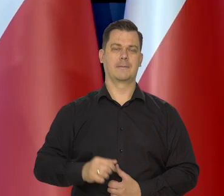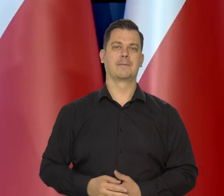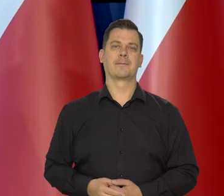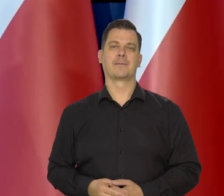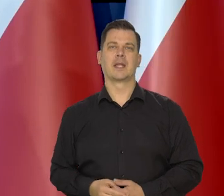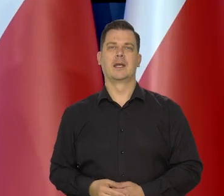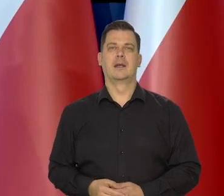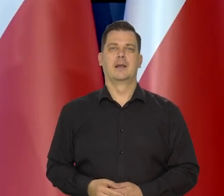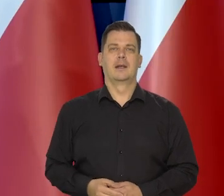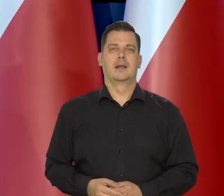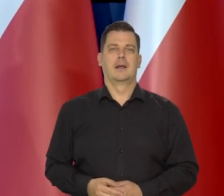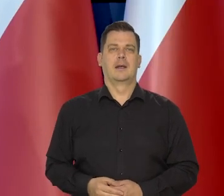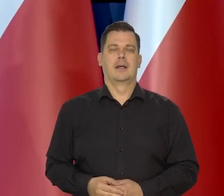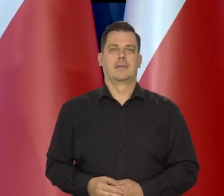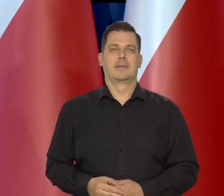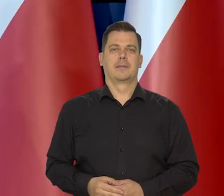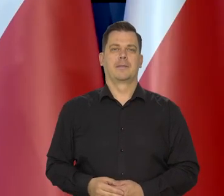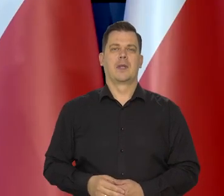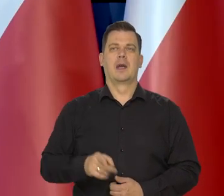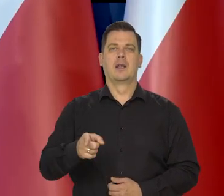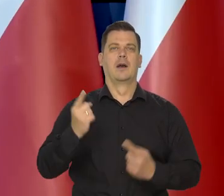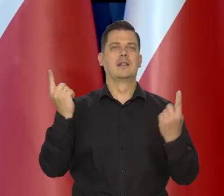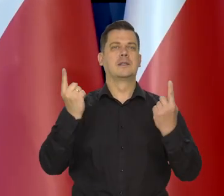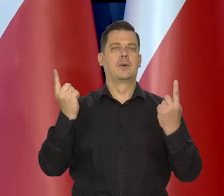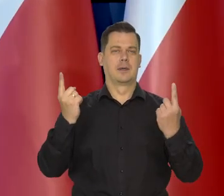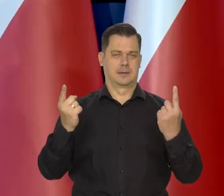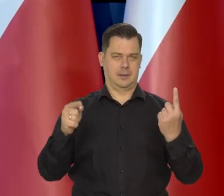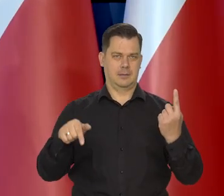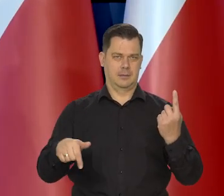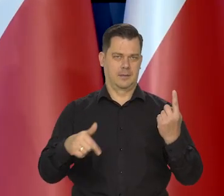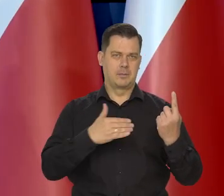Sytuacja w kraju, generalnie,